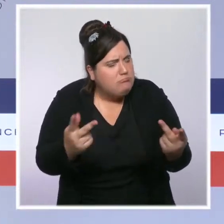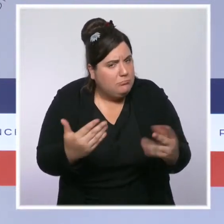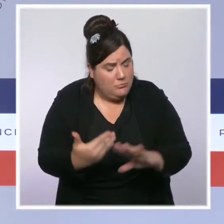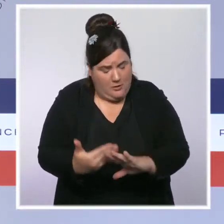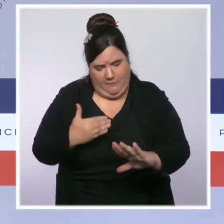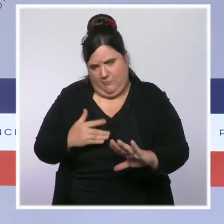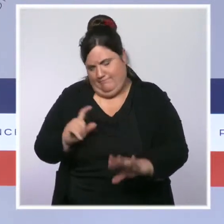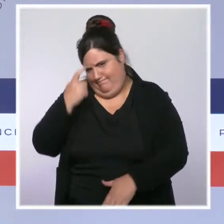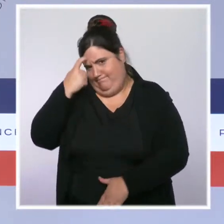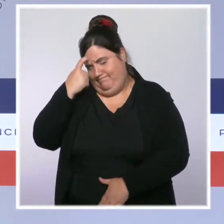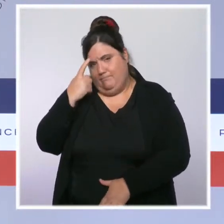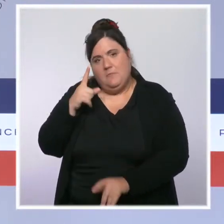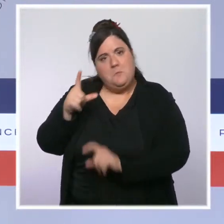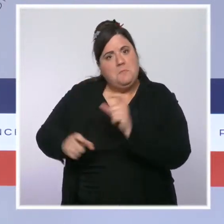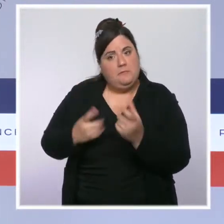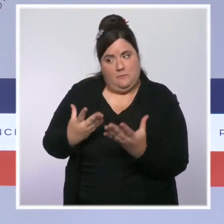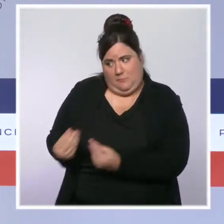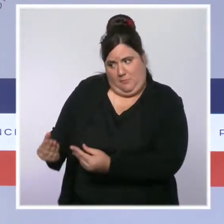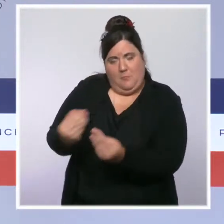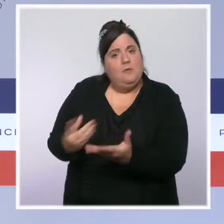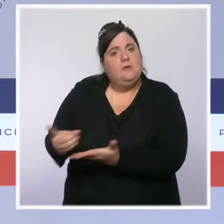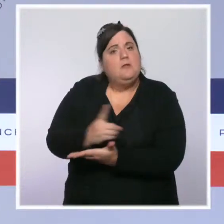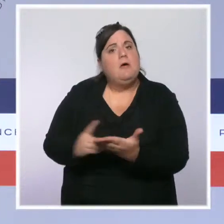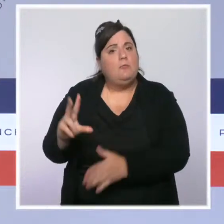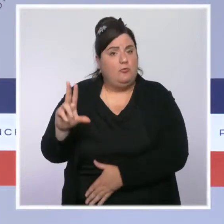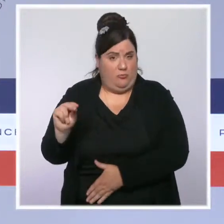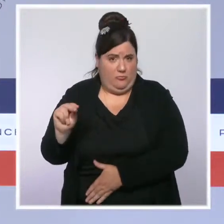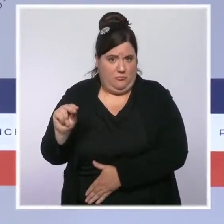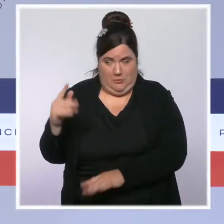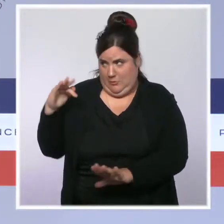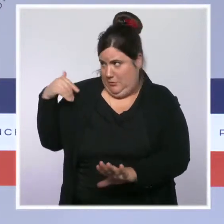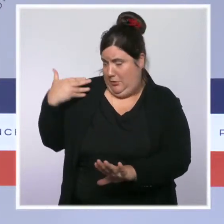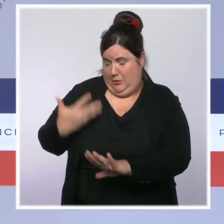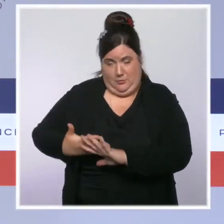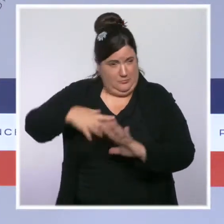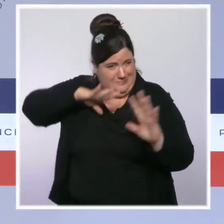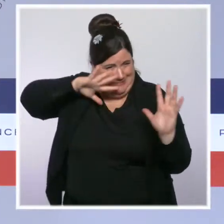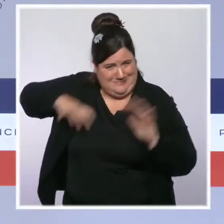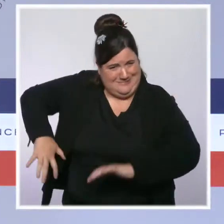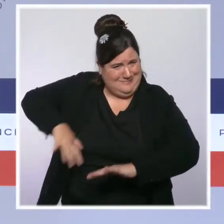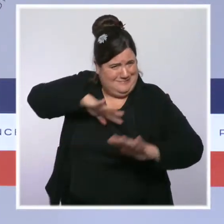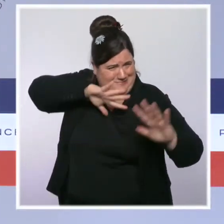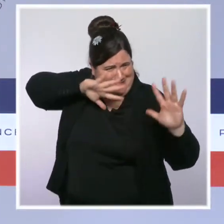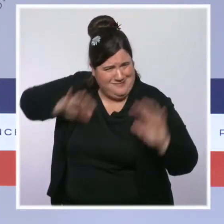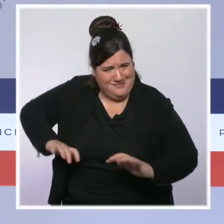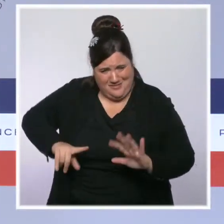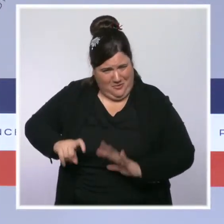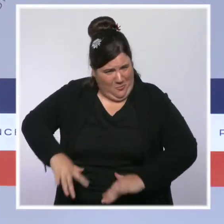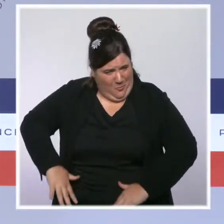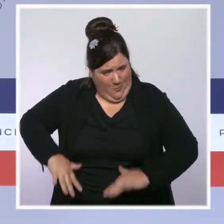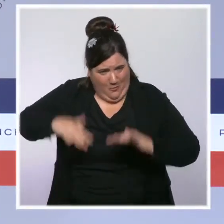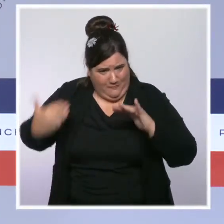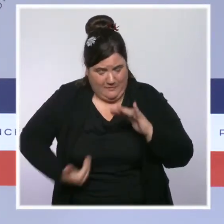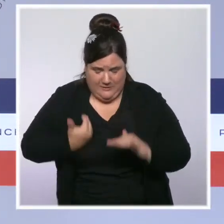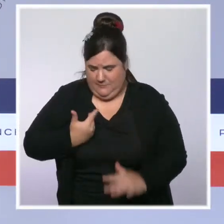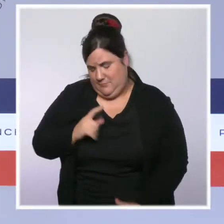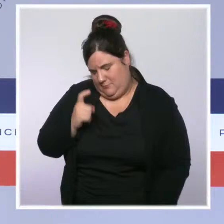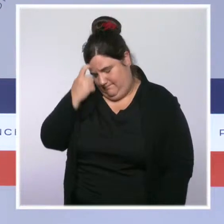pour nos compatriotes du Gard en proie à de violentes intempéries et des inondations. Beaucoup d'habitations ont été sinistrées,